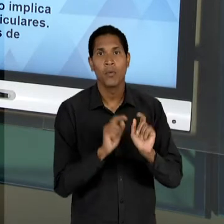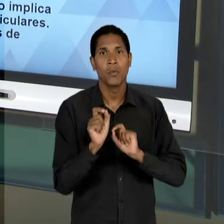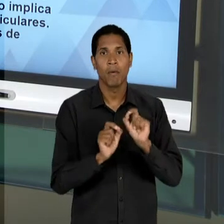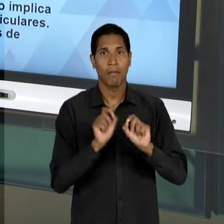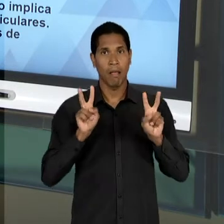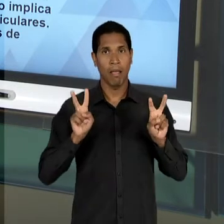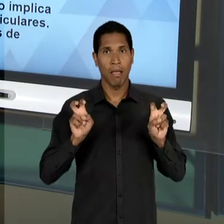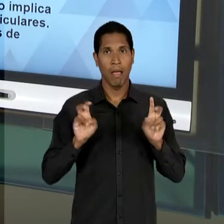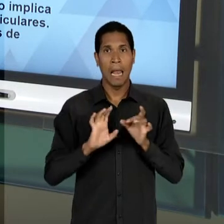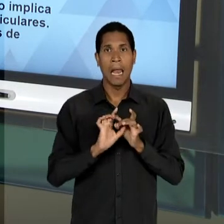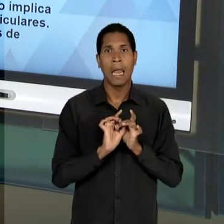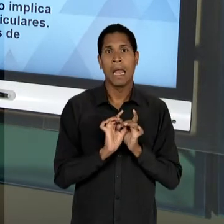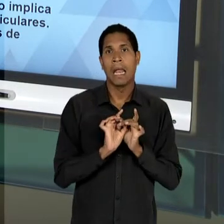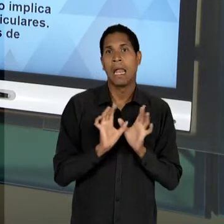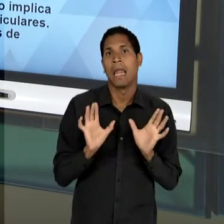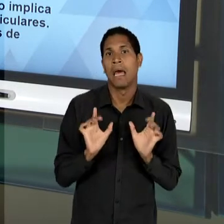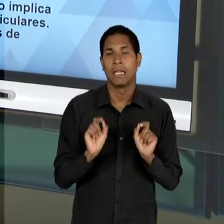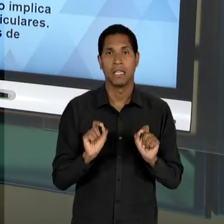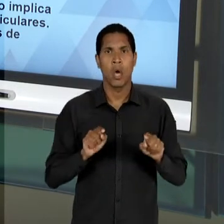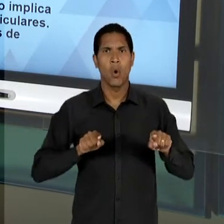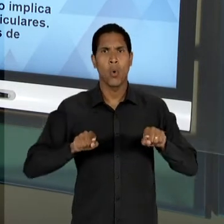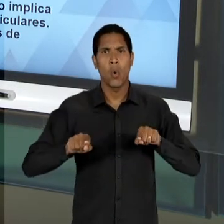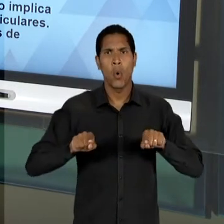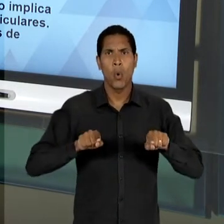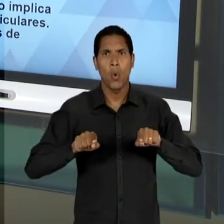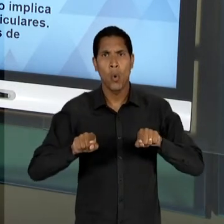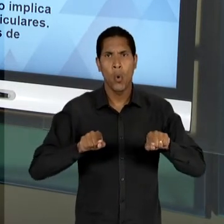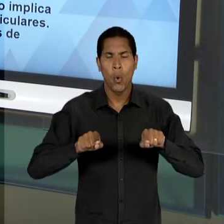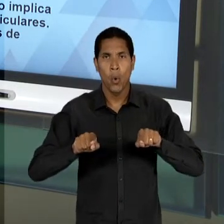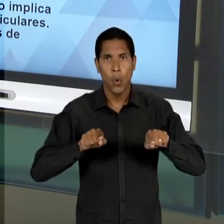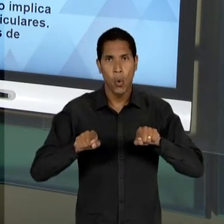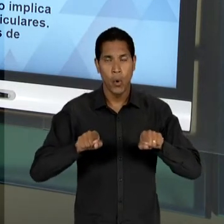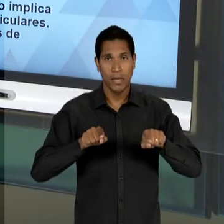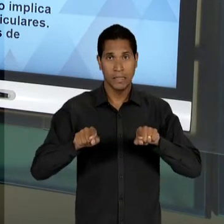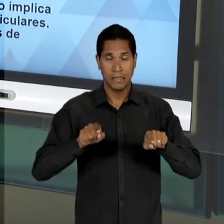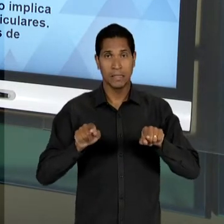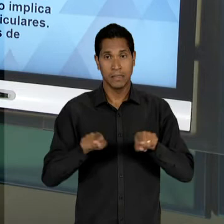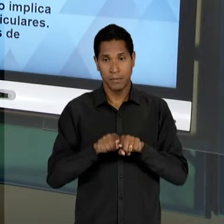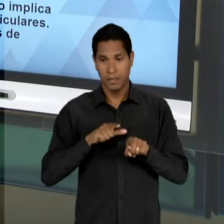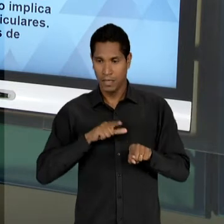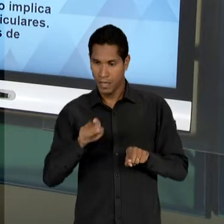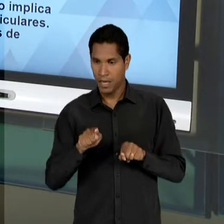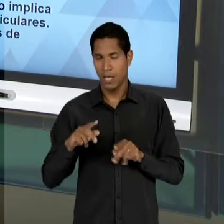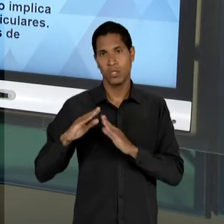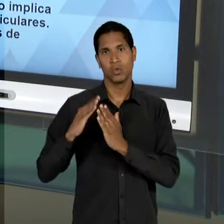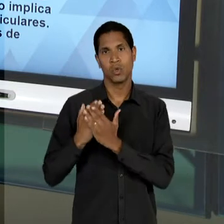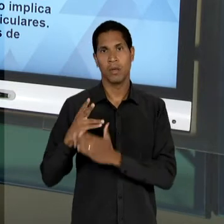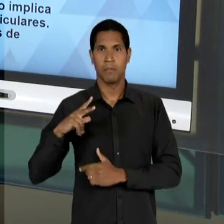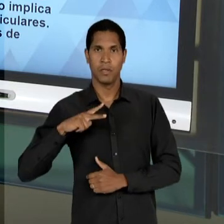UMA CONCORRÊNCIA, OU SEJA, DE UMA LIVRE CONCORRÊNCIA ENTRE OS PARTICULARES, MAS NA VISÃO